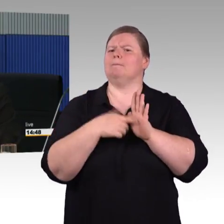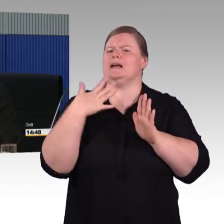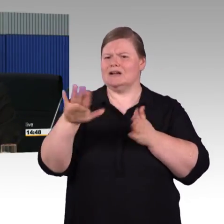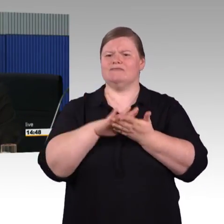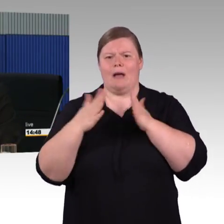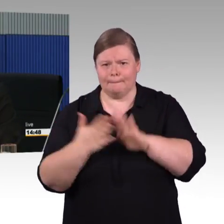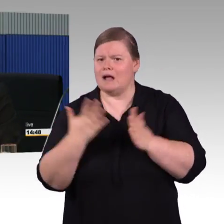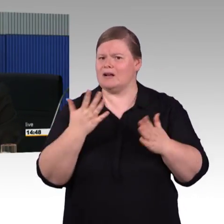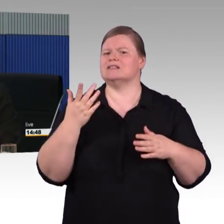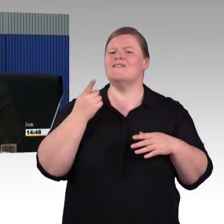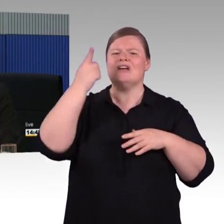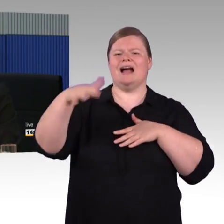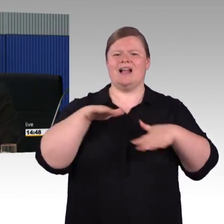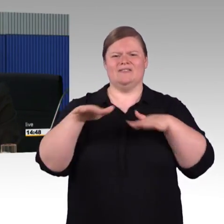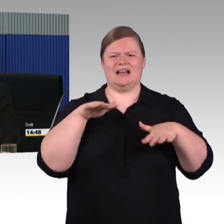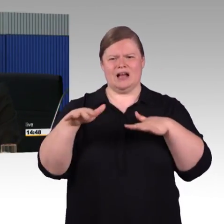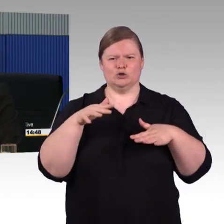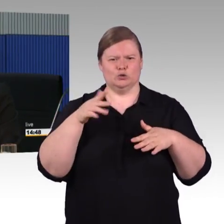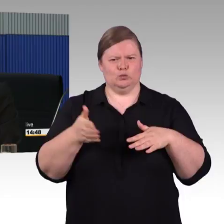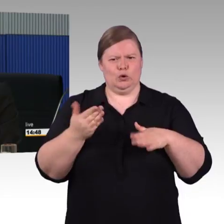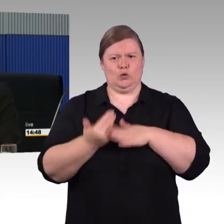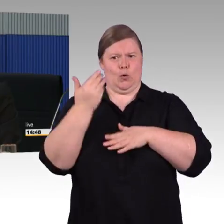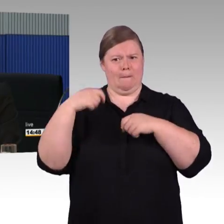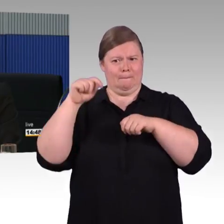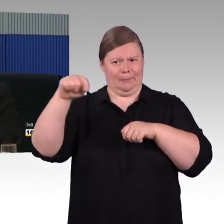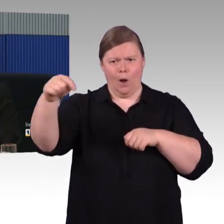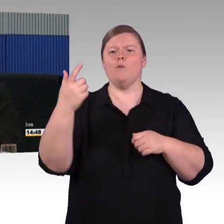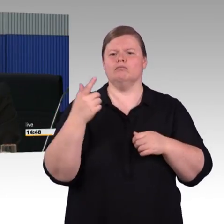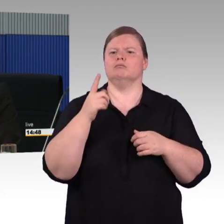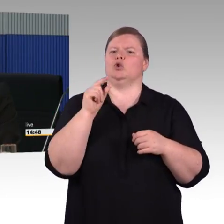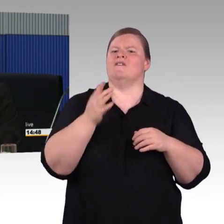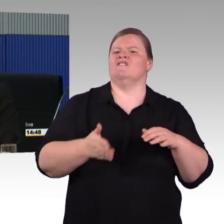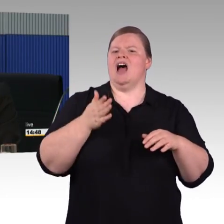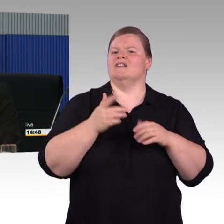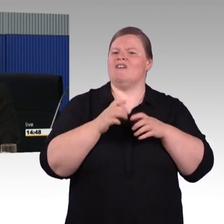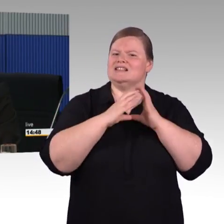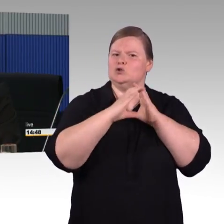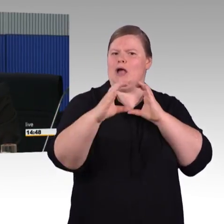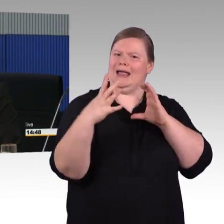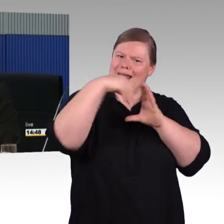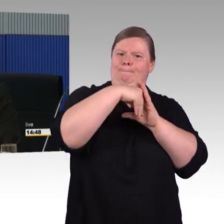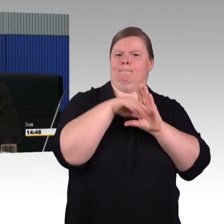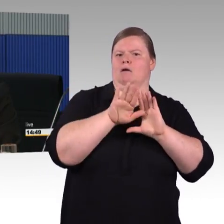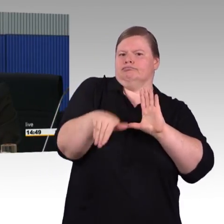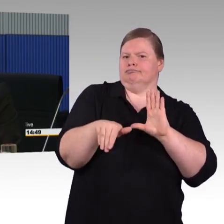gemeinsam an einem Zug, sodass es ein Zyklus von ca. 10 bis 12 Jahren ist, bis ein Fahrzeug dann auch auf der Schiene ist.